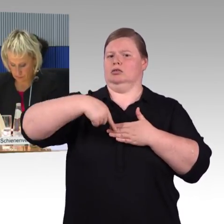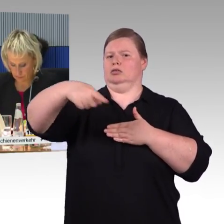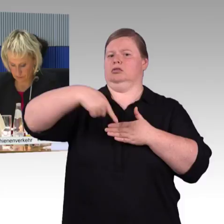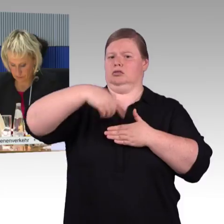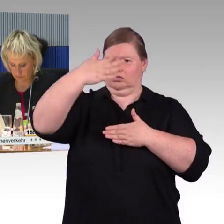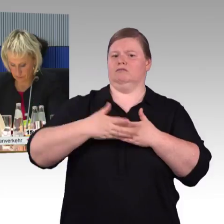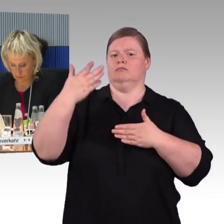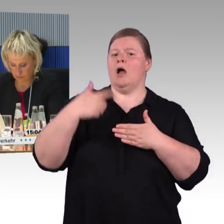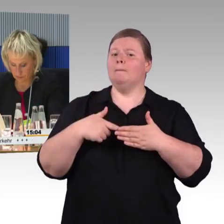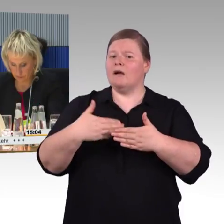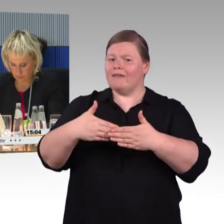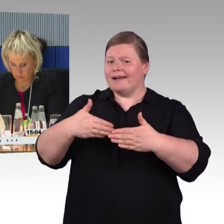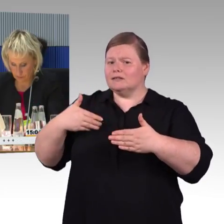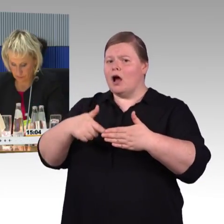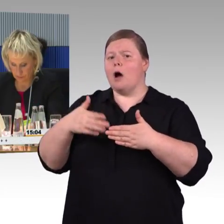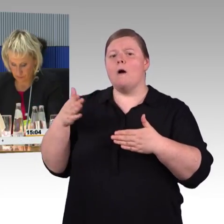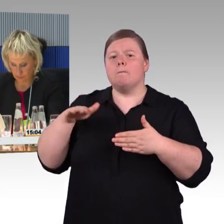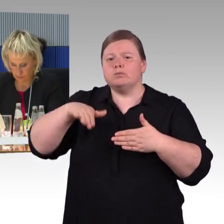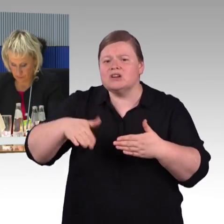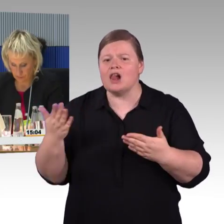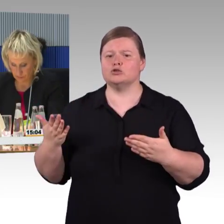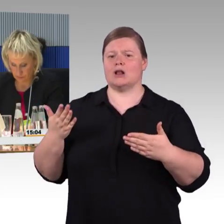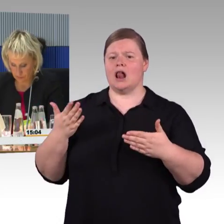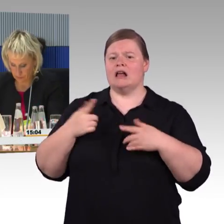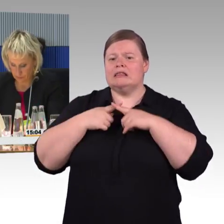In Berlin am Hauptbahnhof hält man mir oft entgegen,